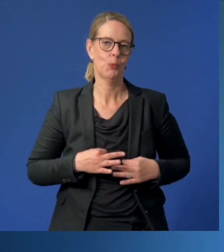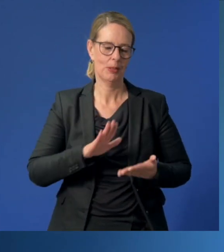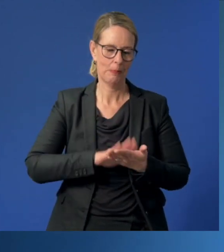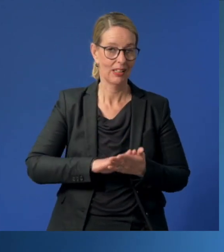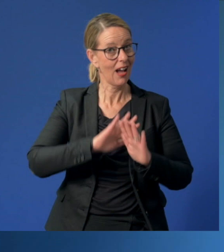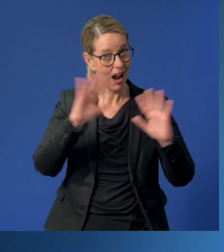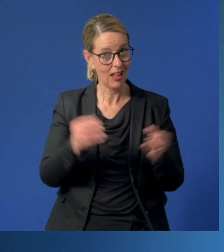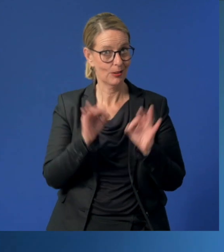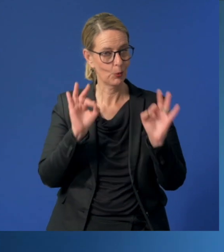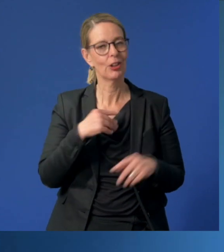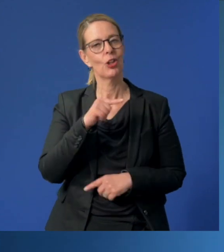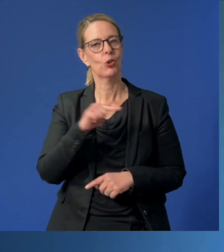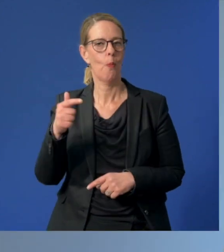Alles Gute, Ihr Thomas Kufen